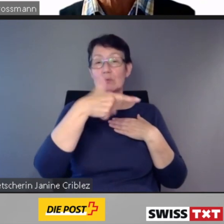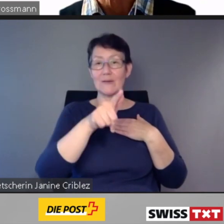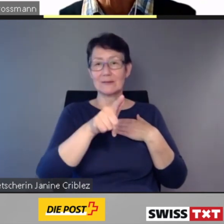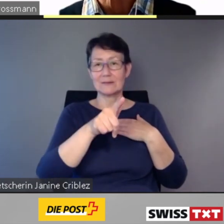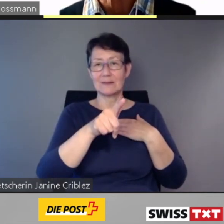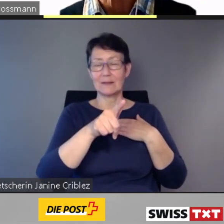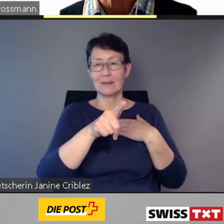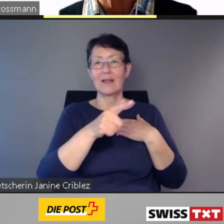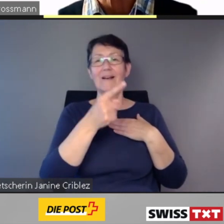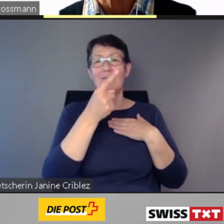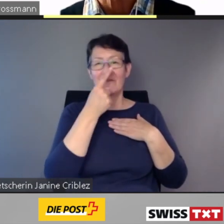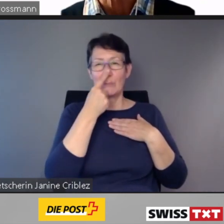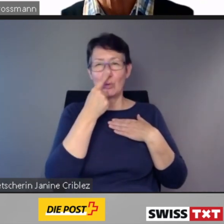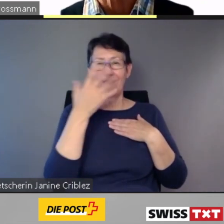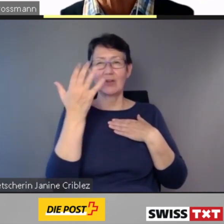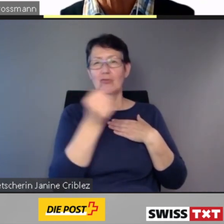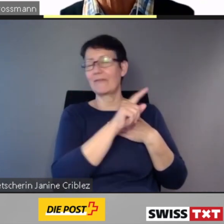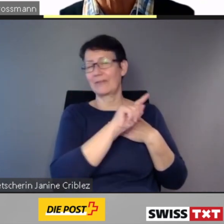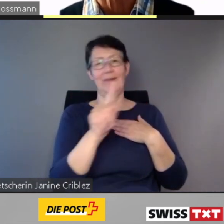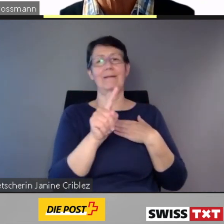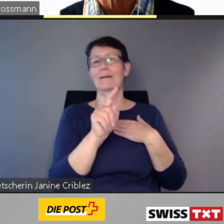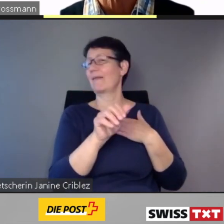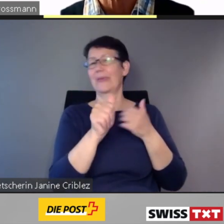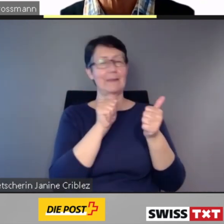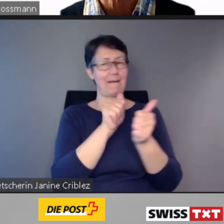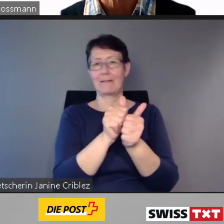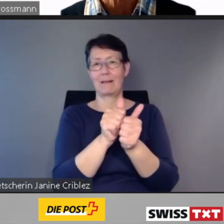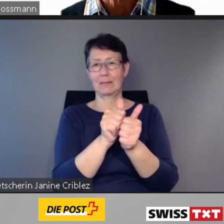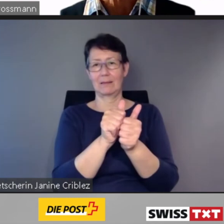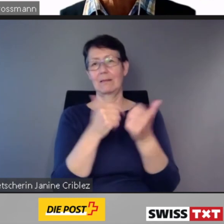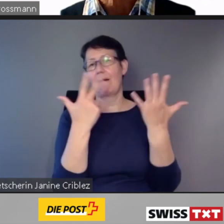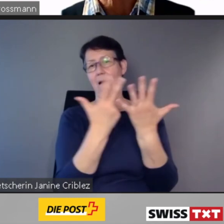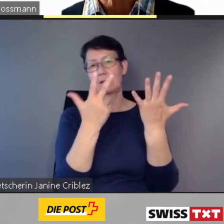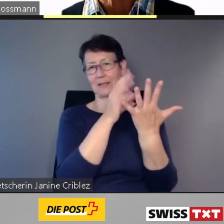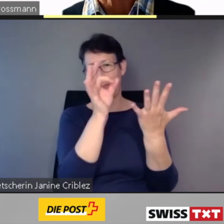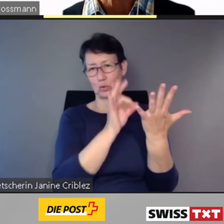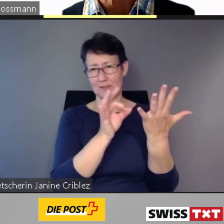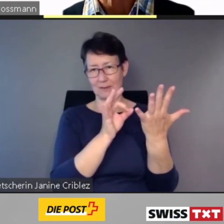Darunter sind auch einige grosse Bahnhöfe,